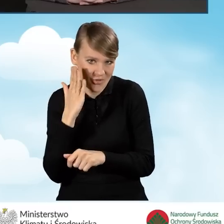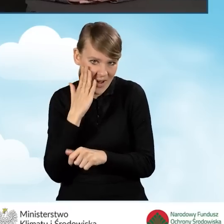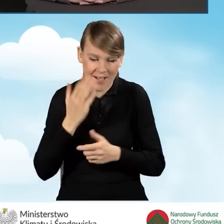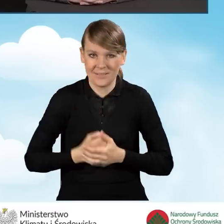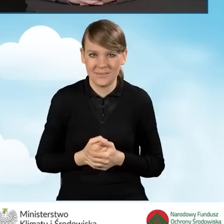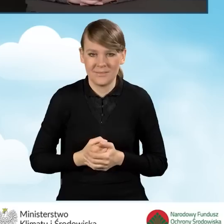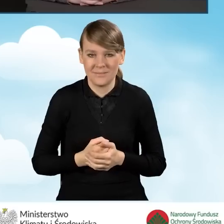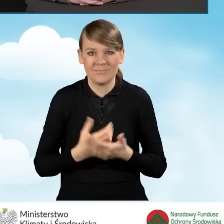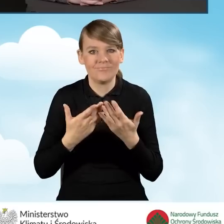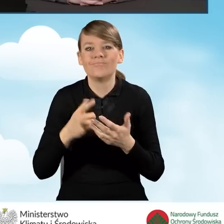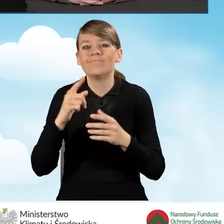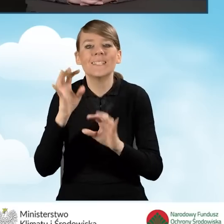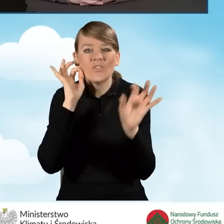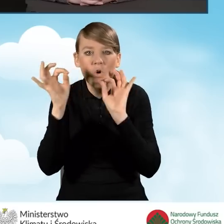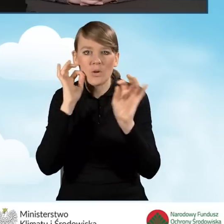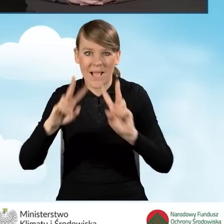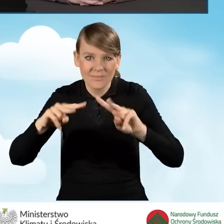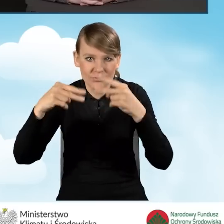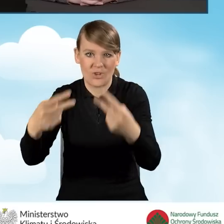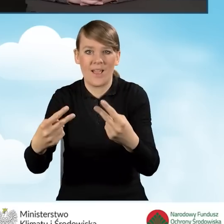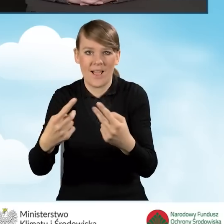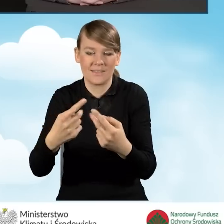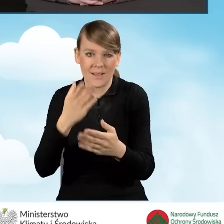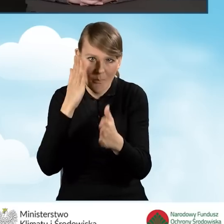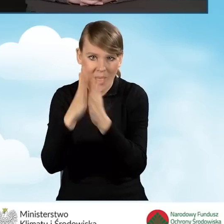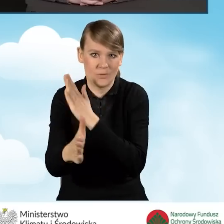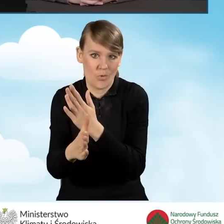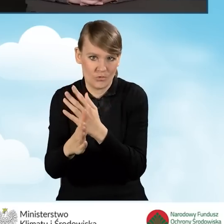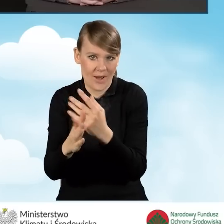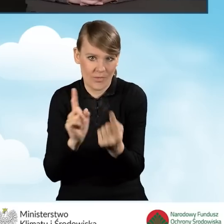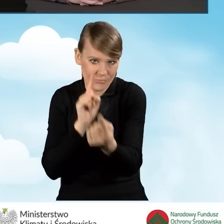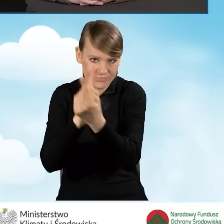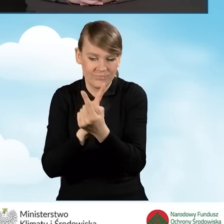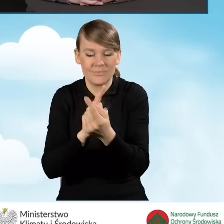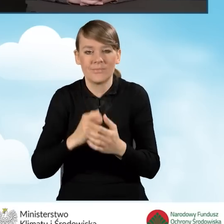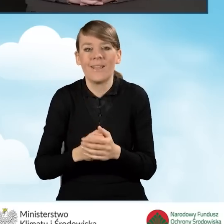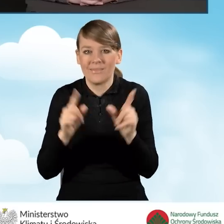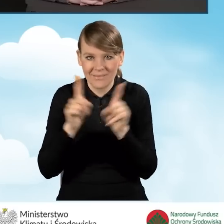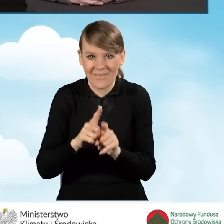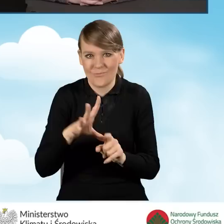przekazywać informacje bezpośrednio, a jednocześnie proponować rozwiązania,